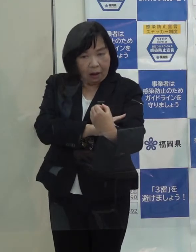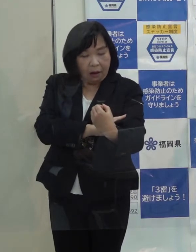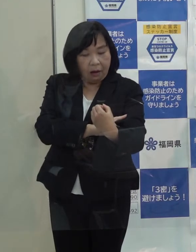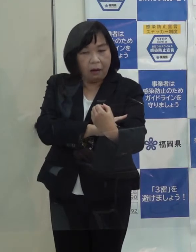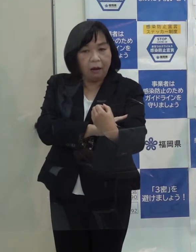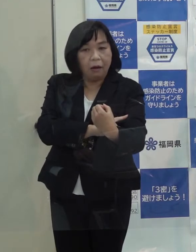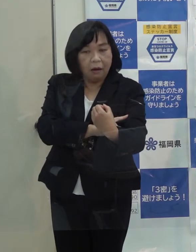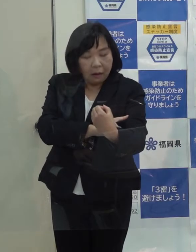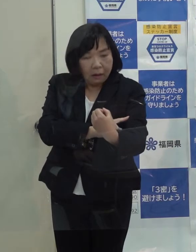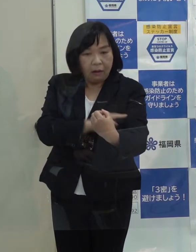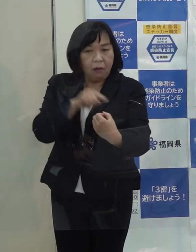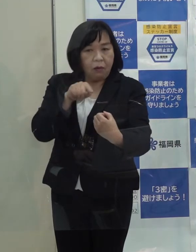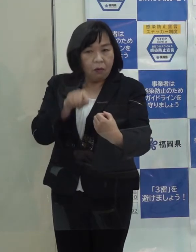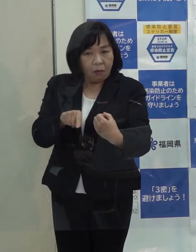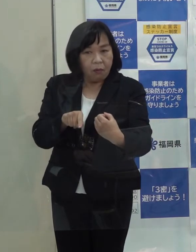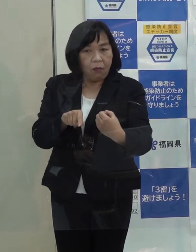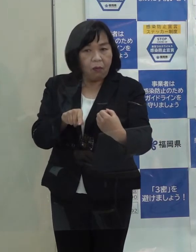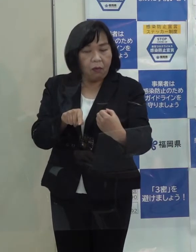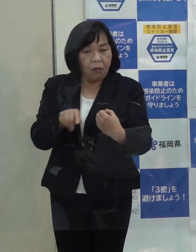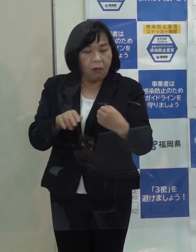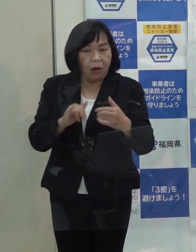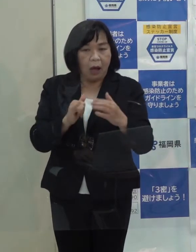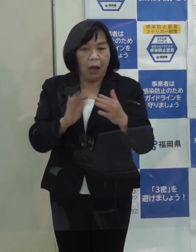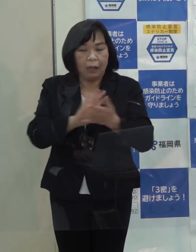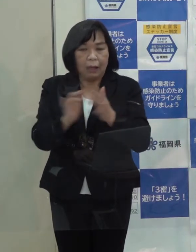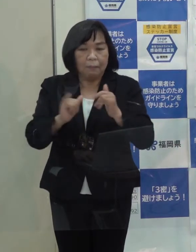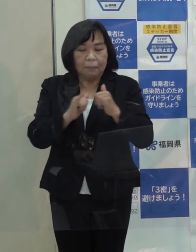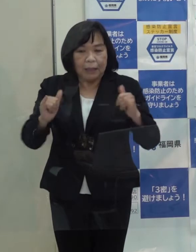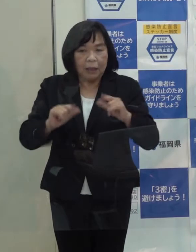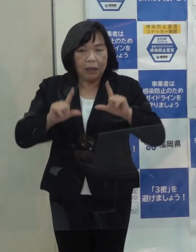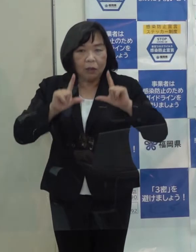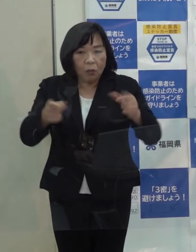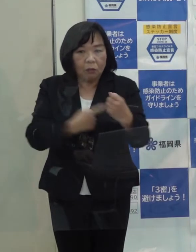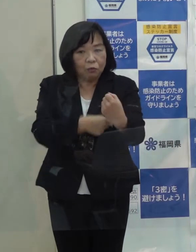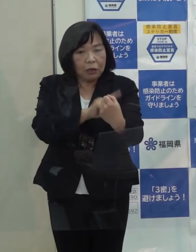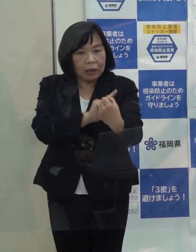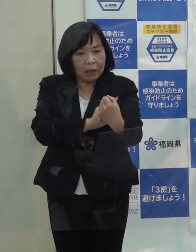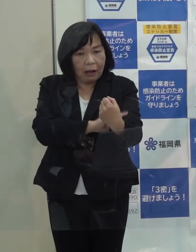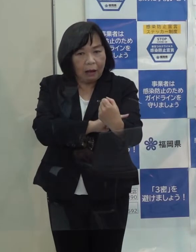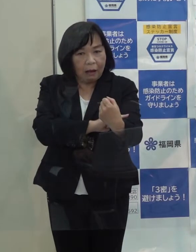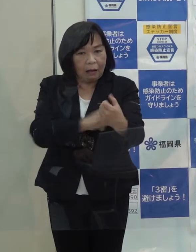その政策を県民に届くように伝える力というのが問われたんじゃないかなと思っています